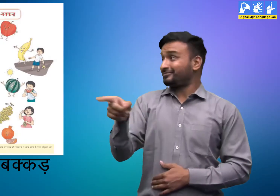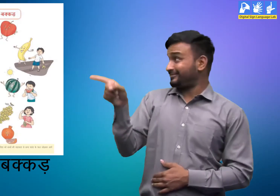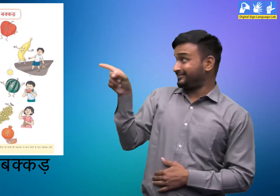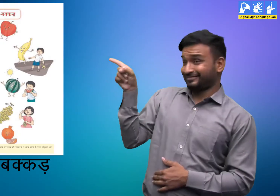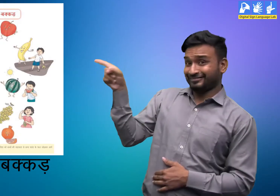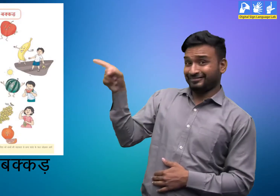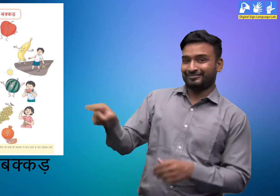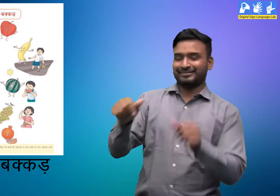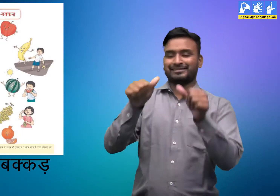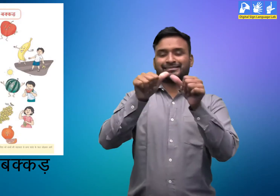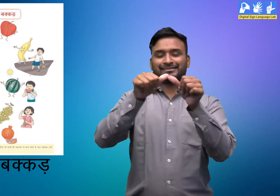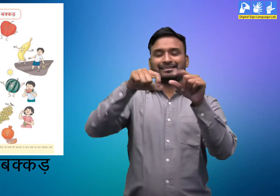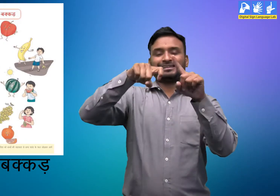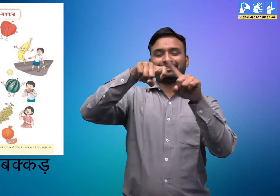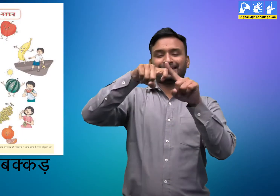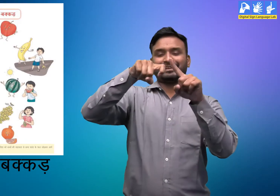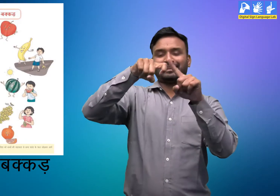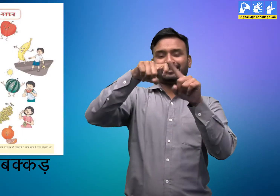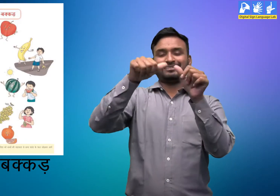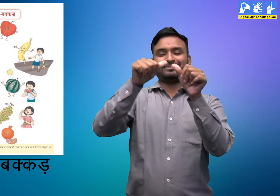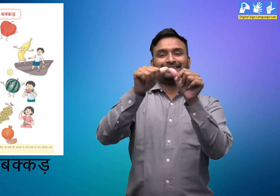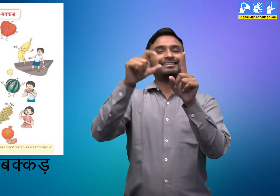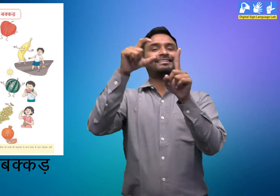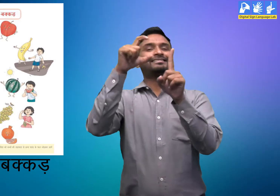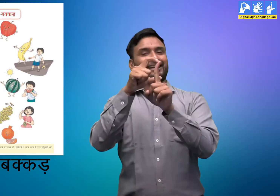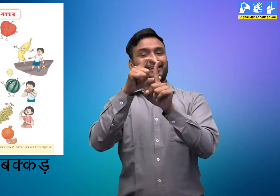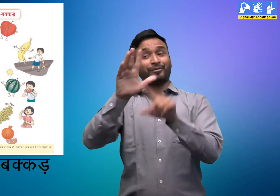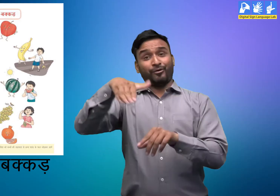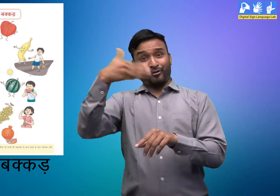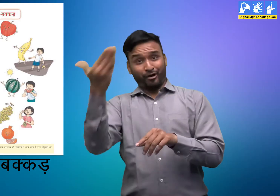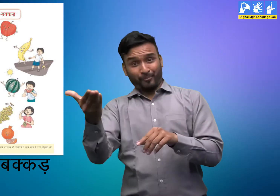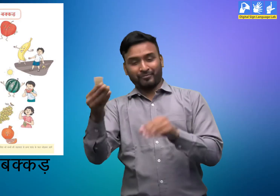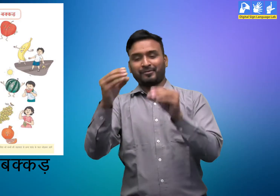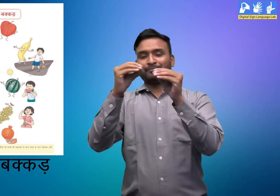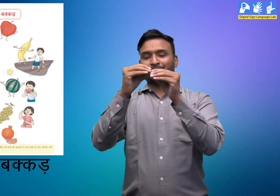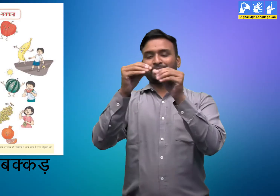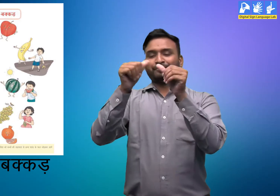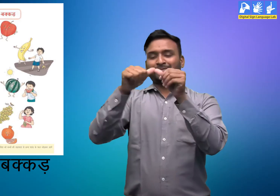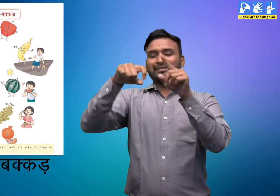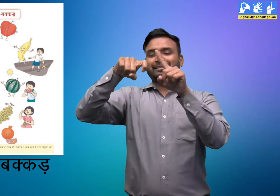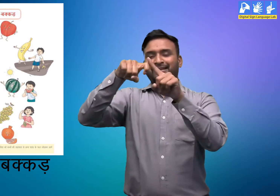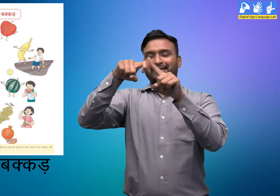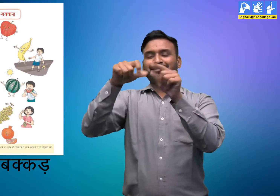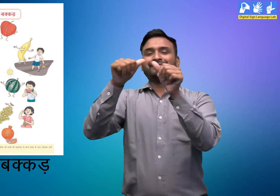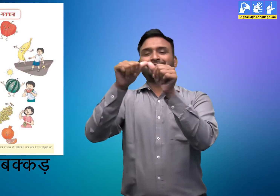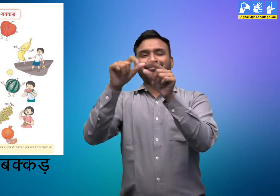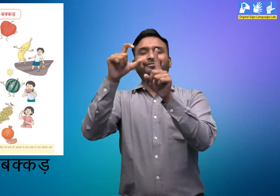अक्कड़ और बक्कड़